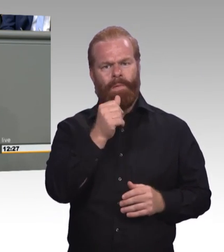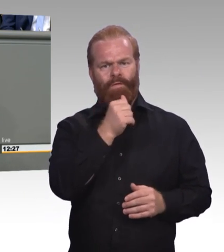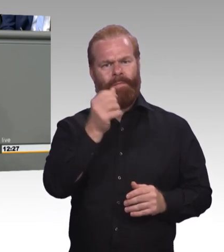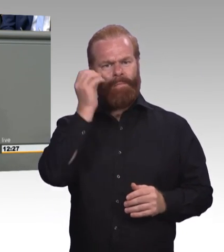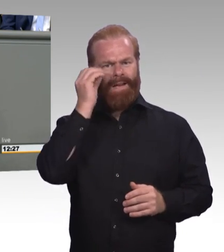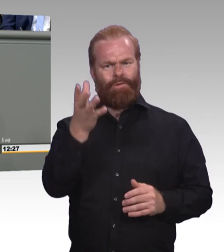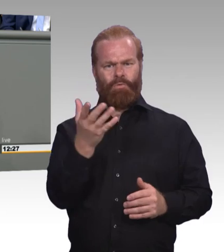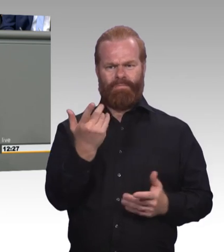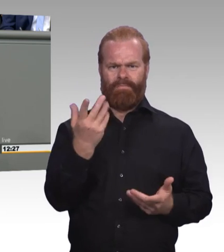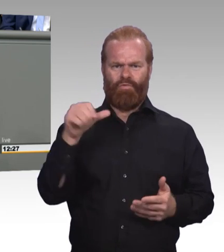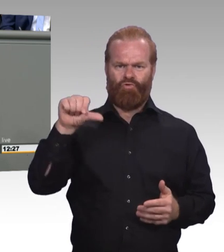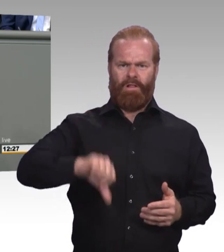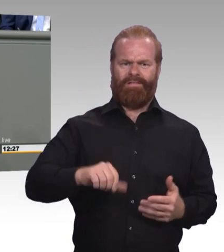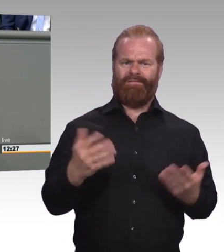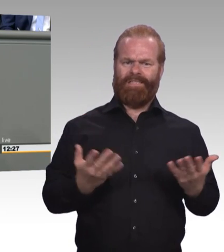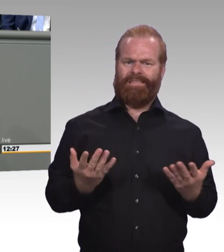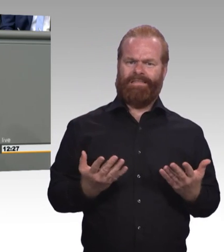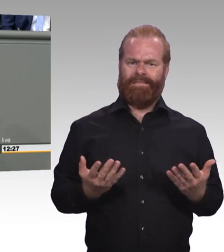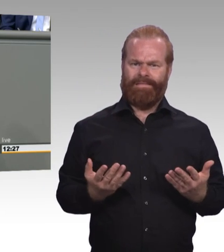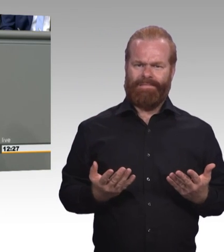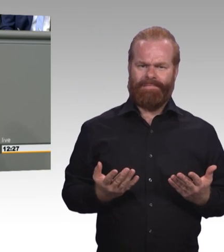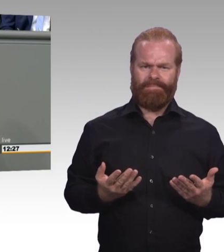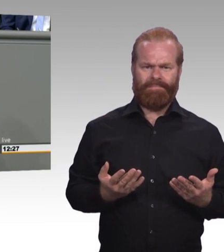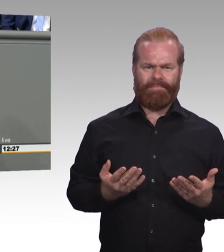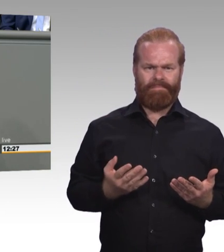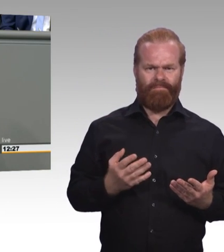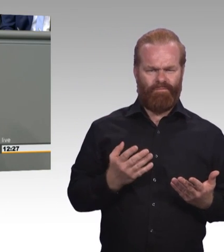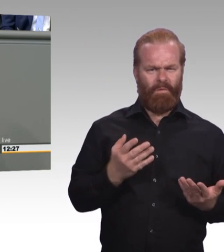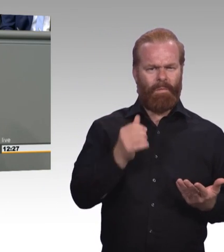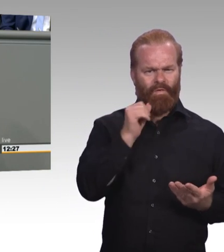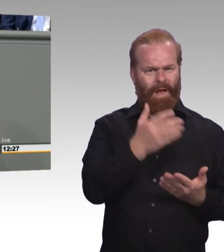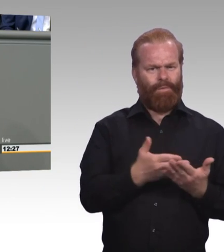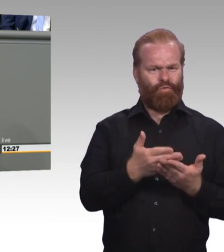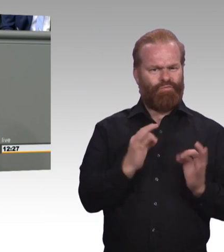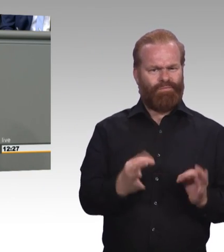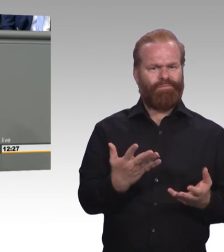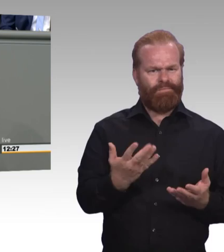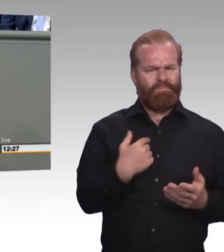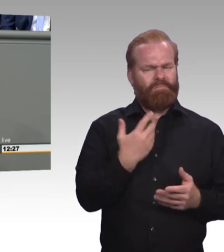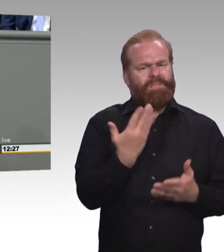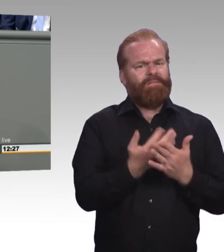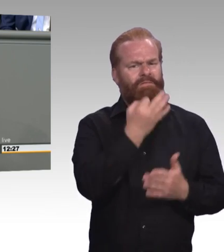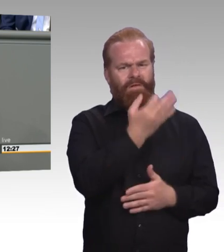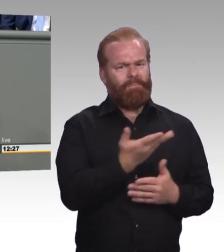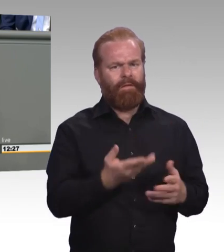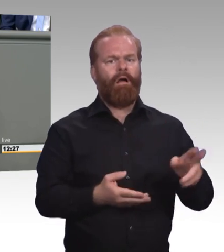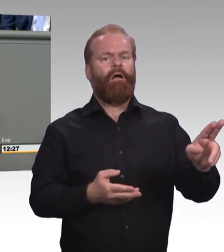Also ich glaube wir müssen uns da schon an der Stelle nochmal die Frage stellen wie man die berufliche Bildung als echte Alternative zum Hochschulstudium auch stärken können.